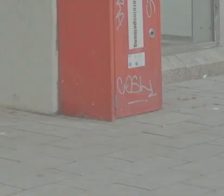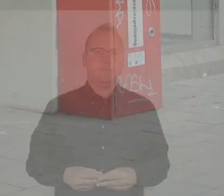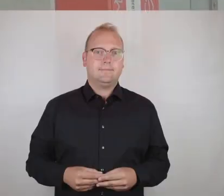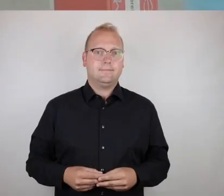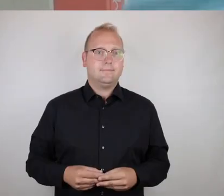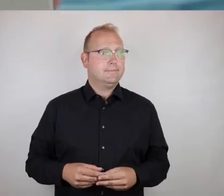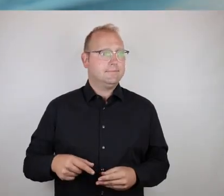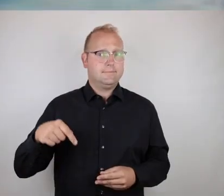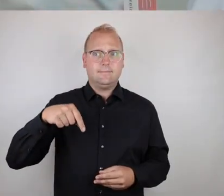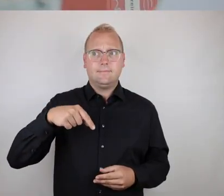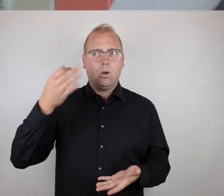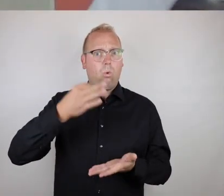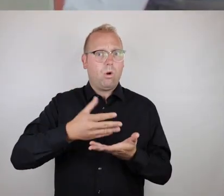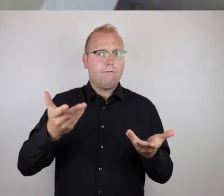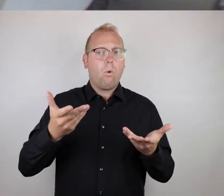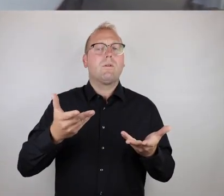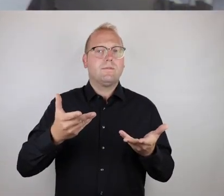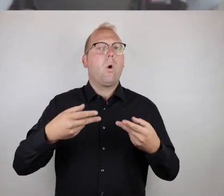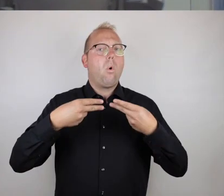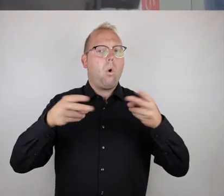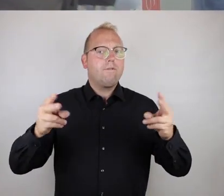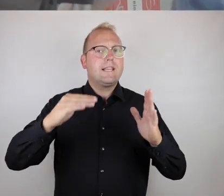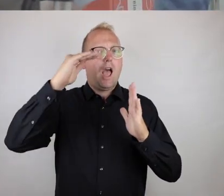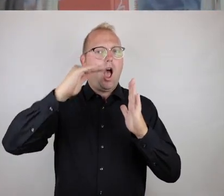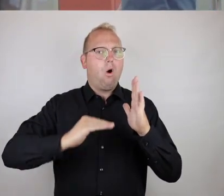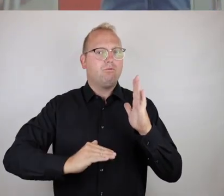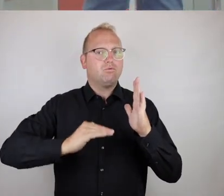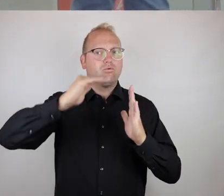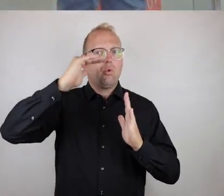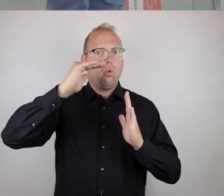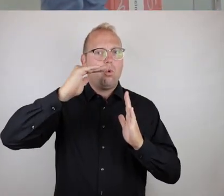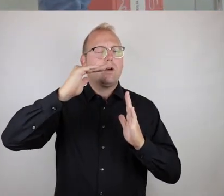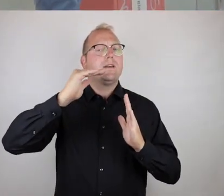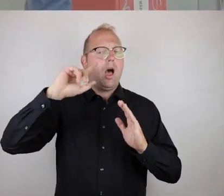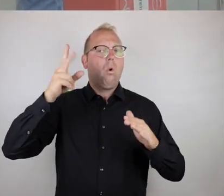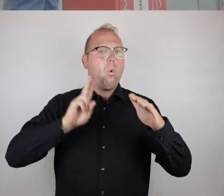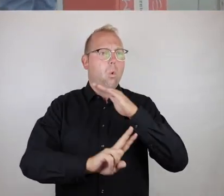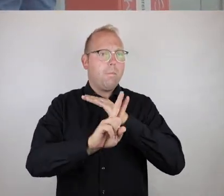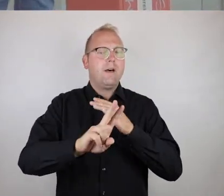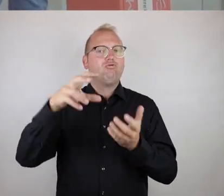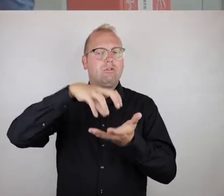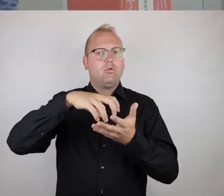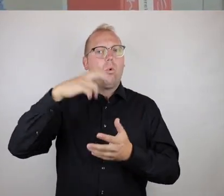Hier haben wir jetzt einen Ort, einen öffentlichen Aufzug zur U-Bahn-Station